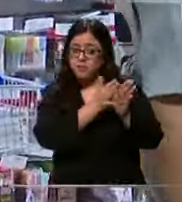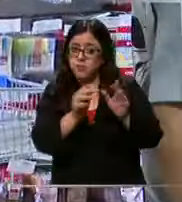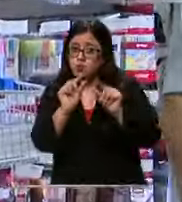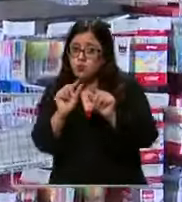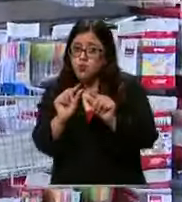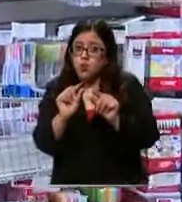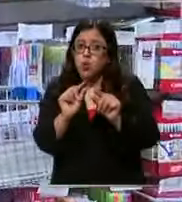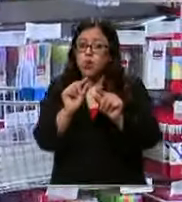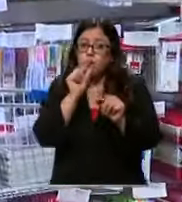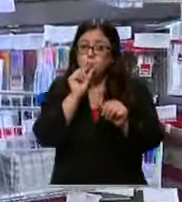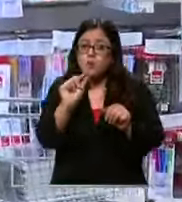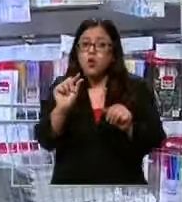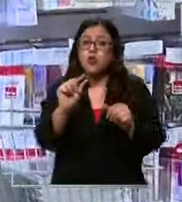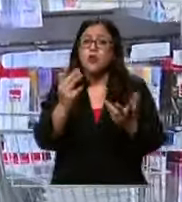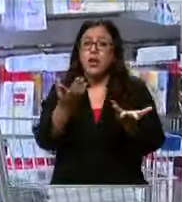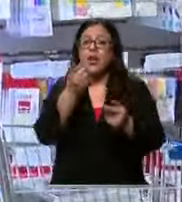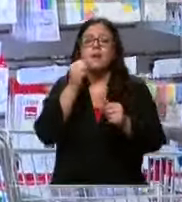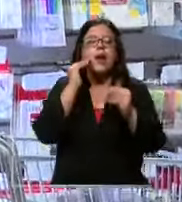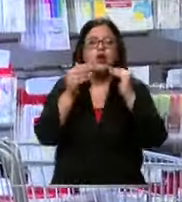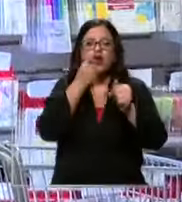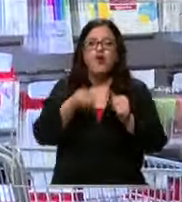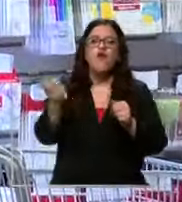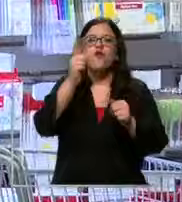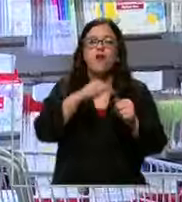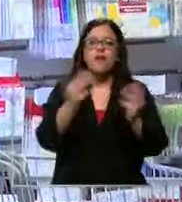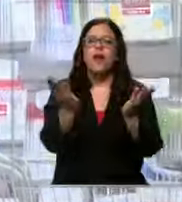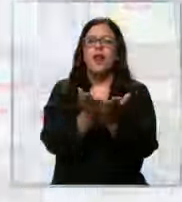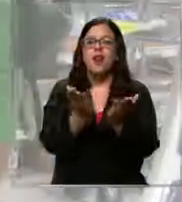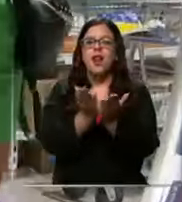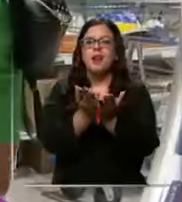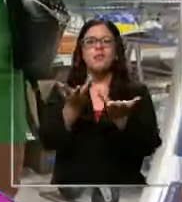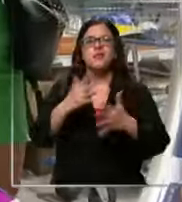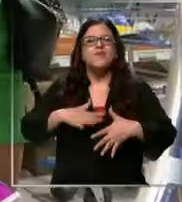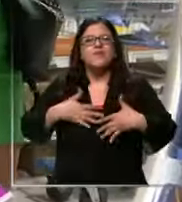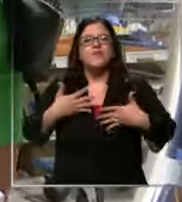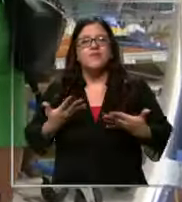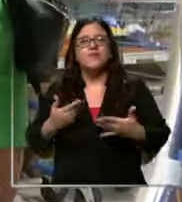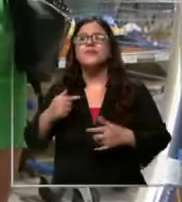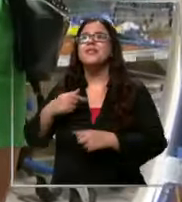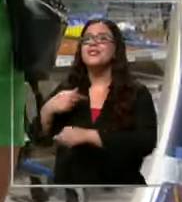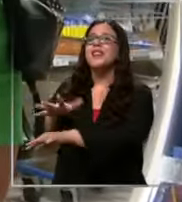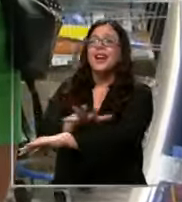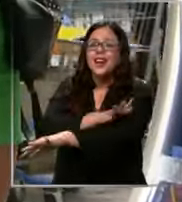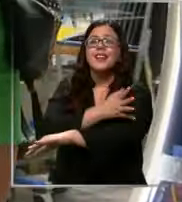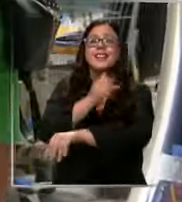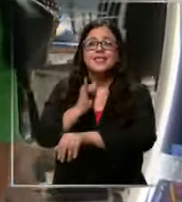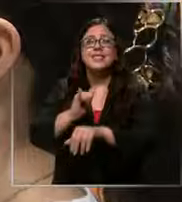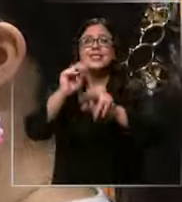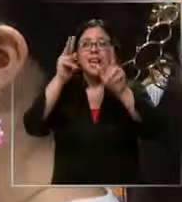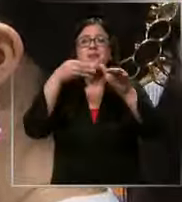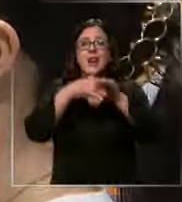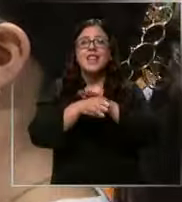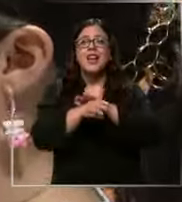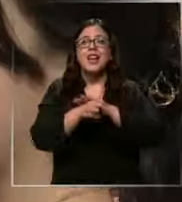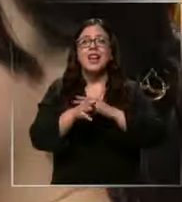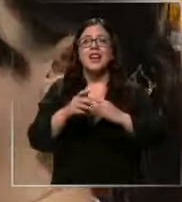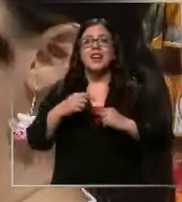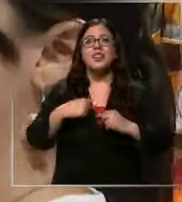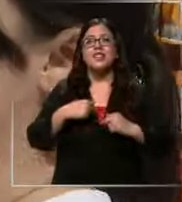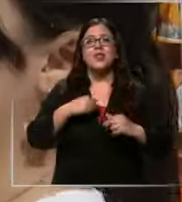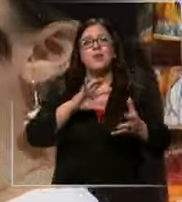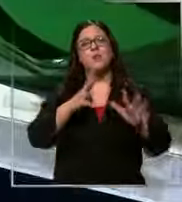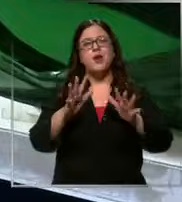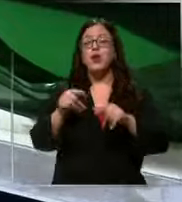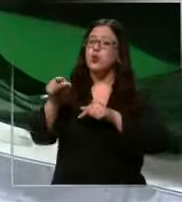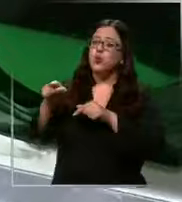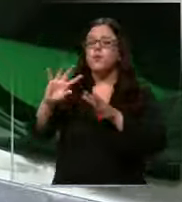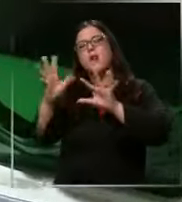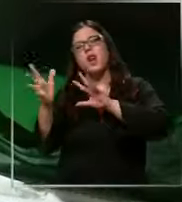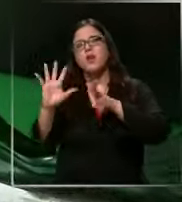vuelvan a de clases y cómo se sienten estoy emocionada por entrar más o menos más o menos